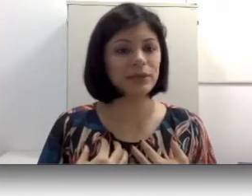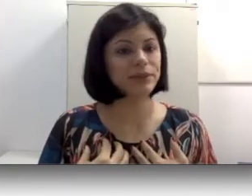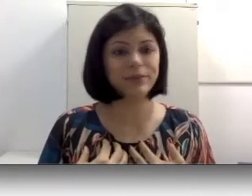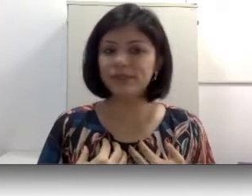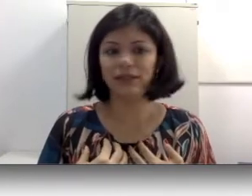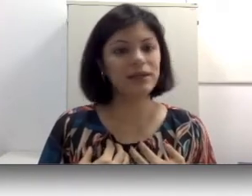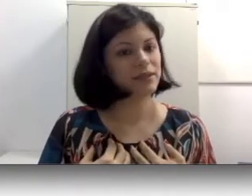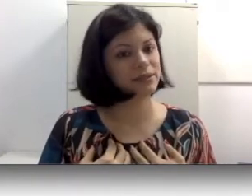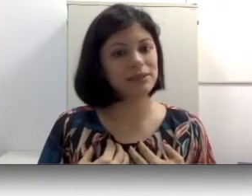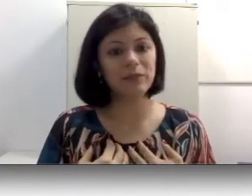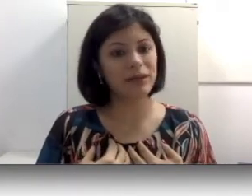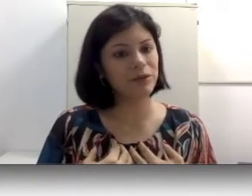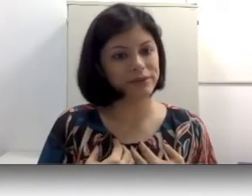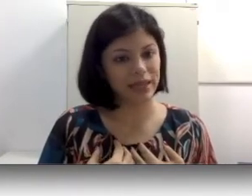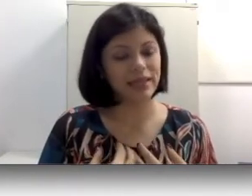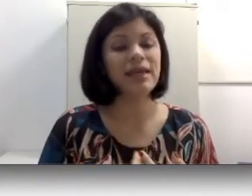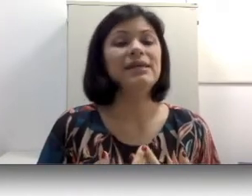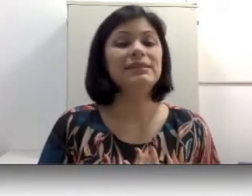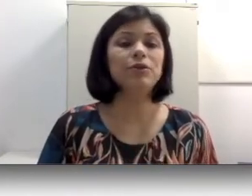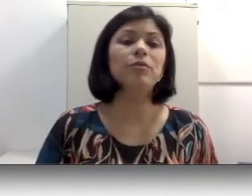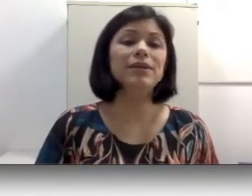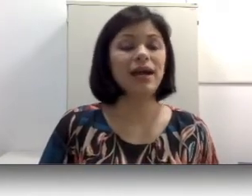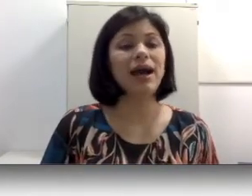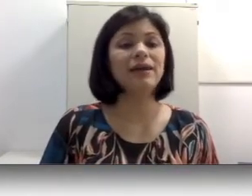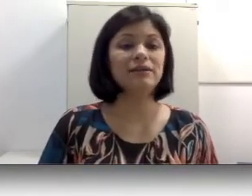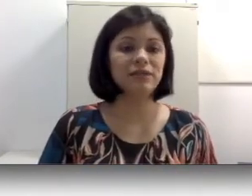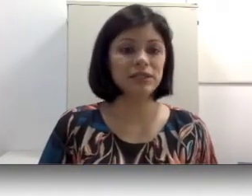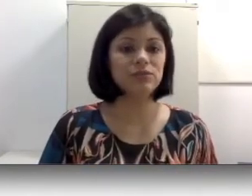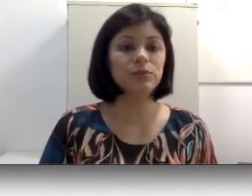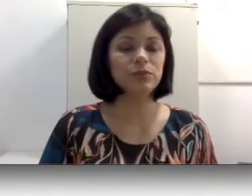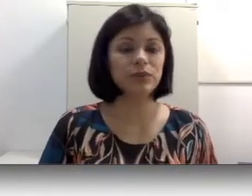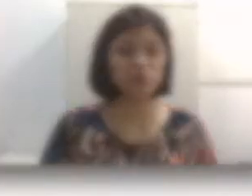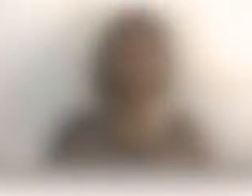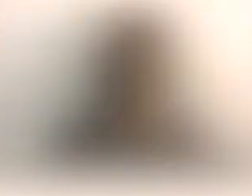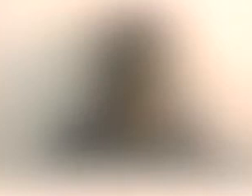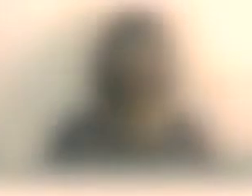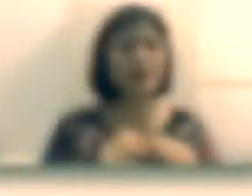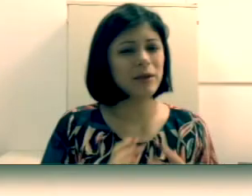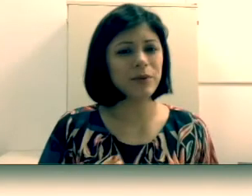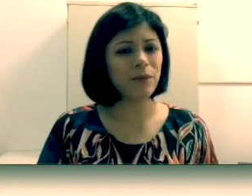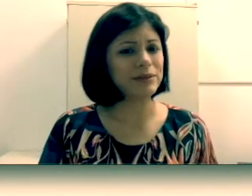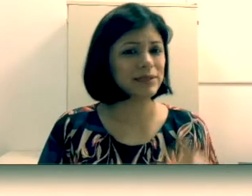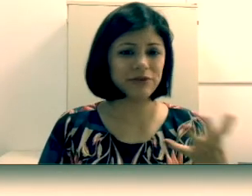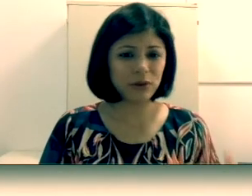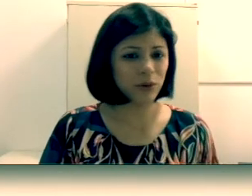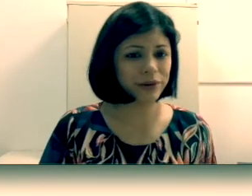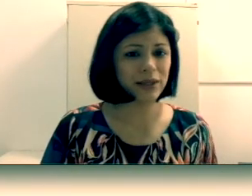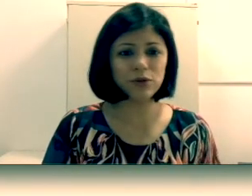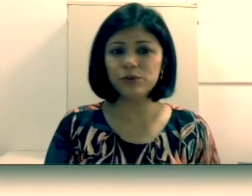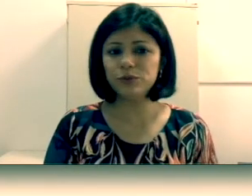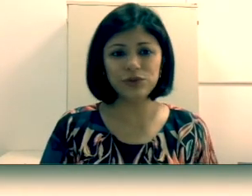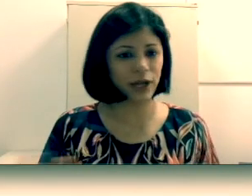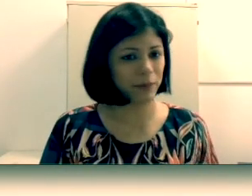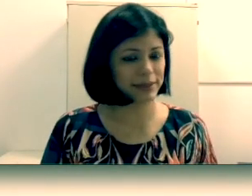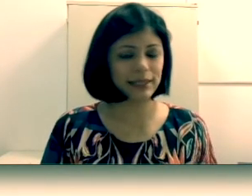libras e a criança também não consegue se comunicar através do português oral. “Espera aí professora, você falou que todo mundo tinha capacidade de falar mesmo